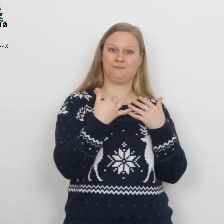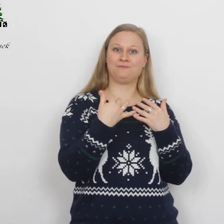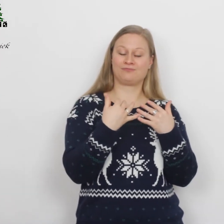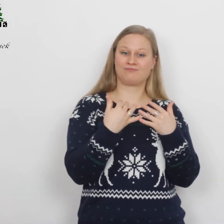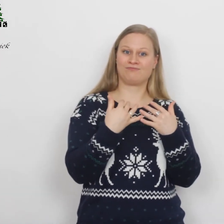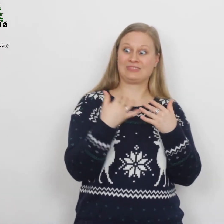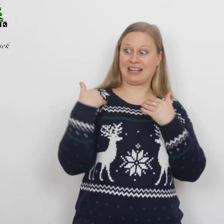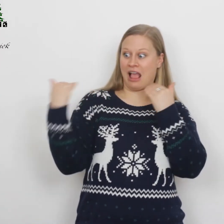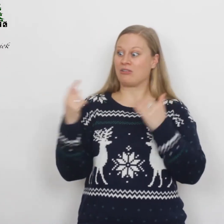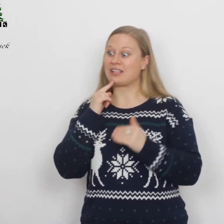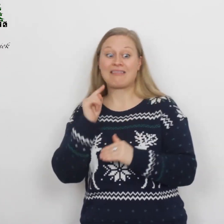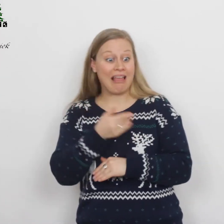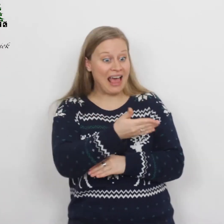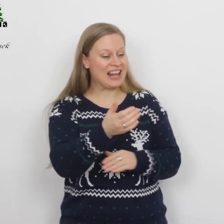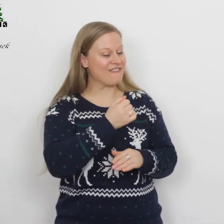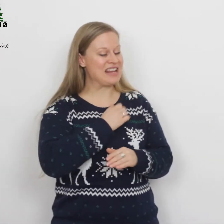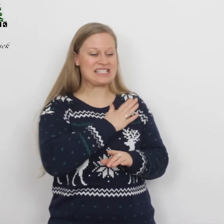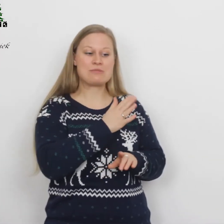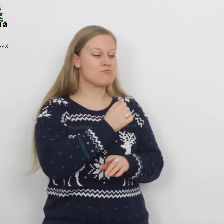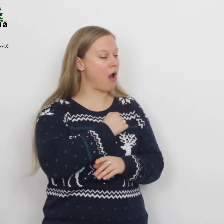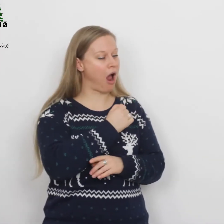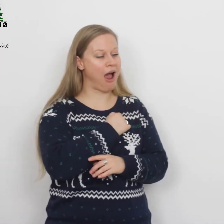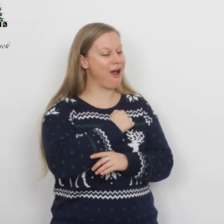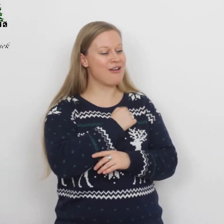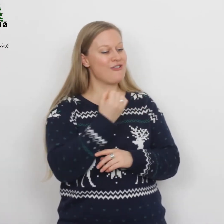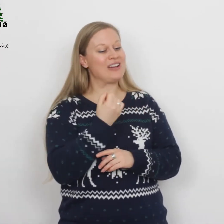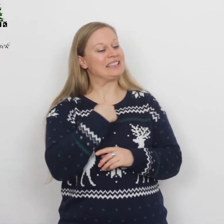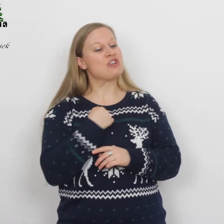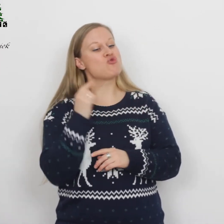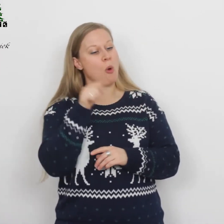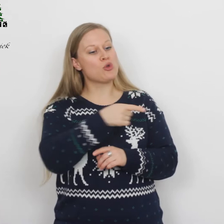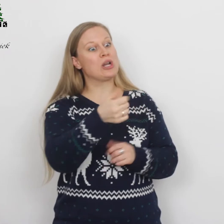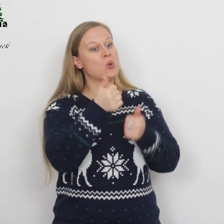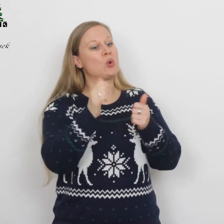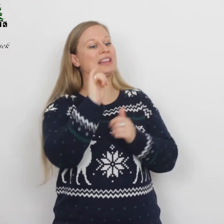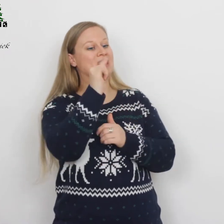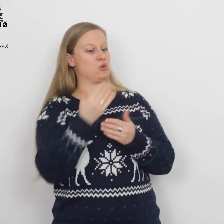De engel zij tegen hen: ‘Wees niet bang, want ik kom jullie goed nieuws brengen,